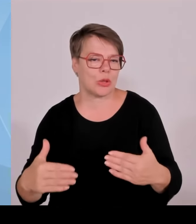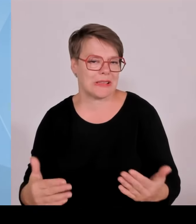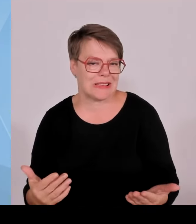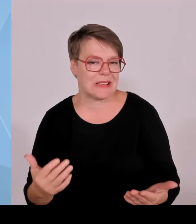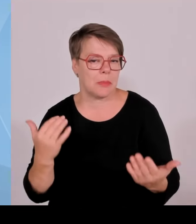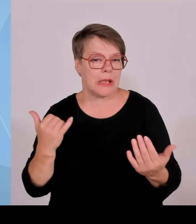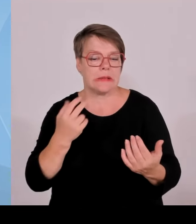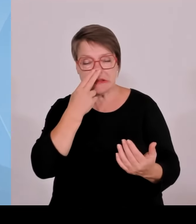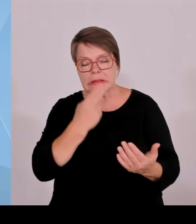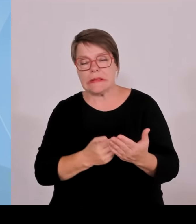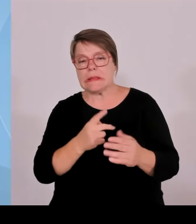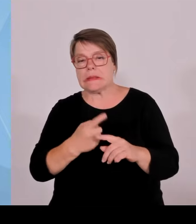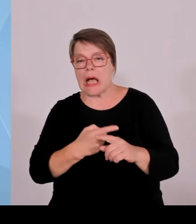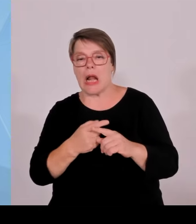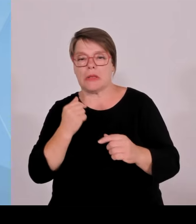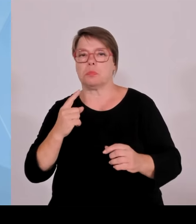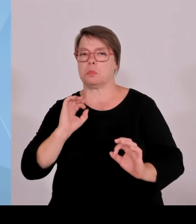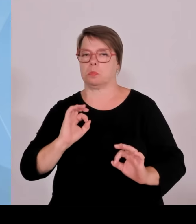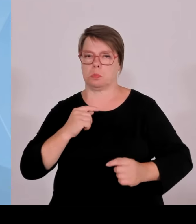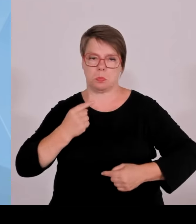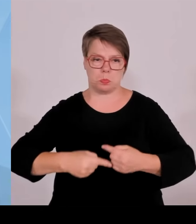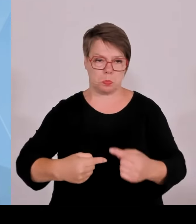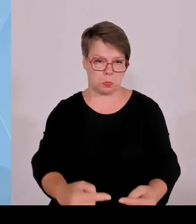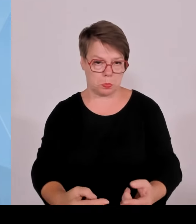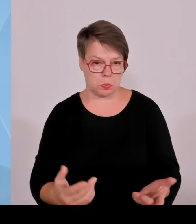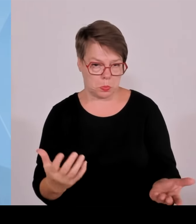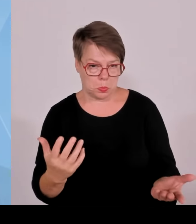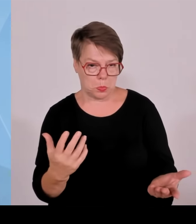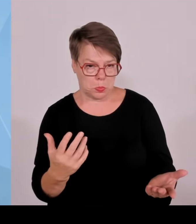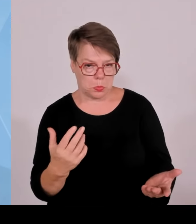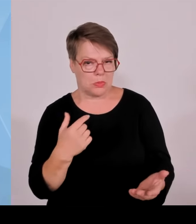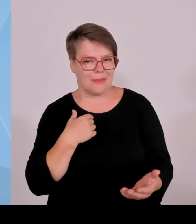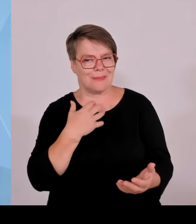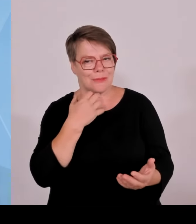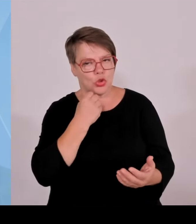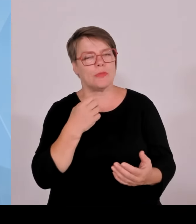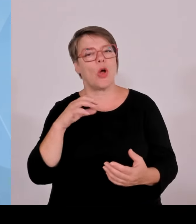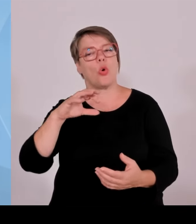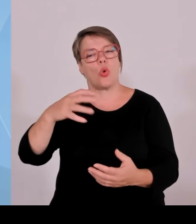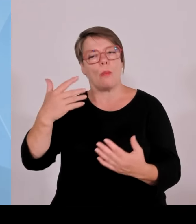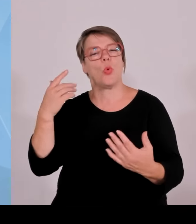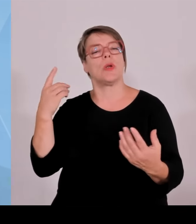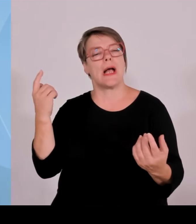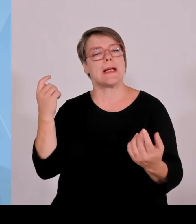vorne gearbeitet. Früher war ja Berlin die unangefochtene Gründerhauptstadt Deutschlands.